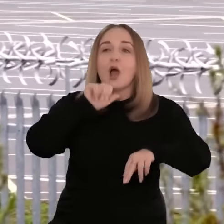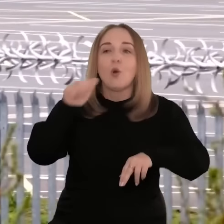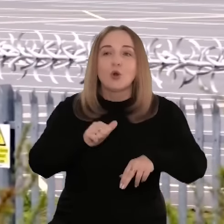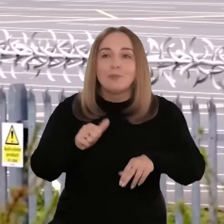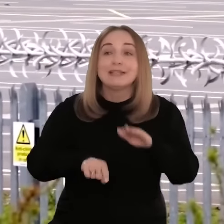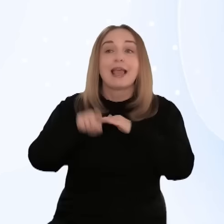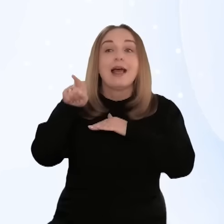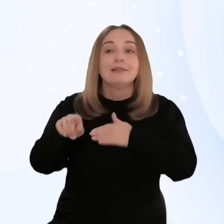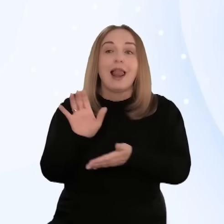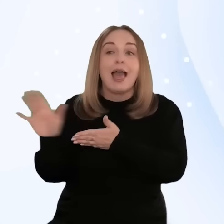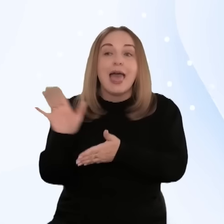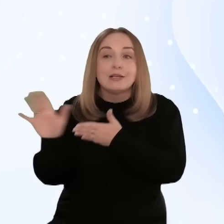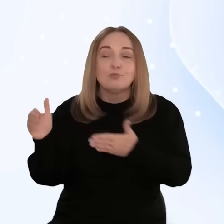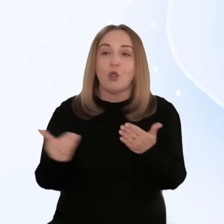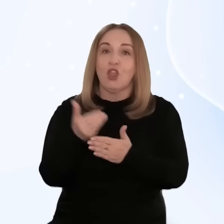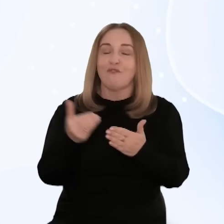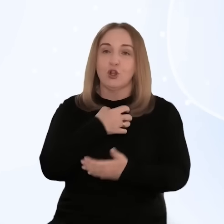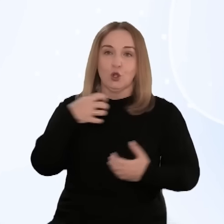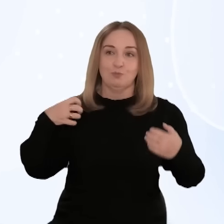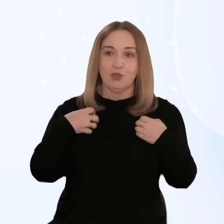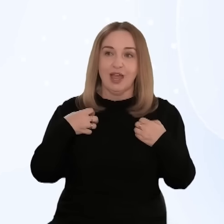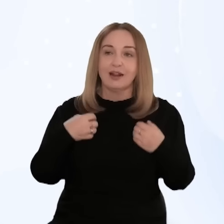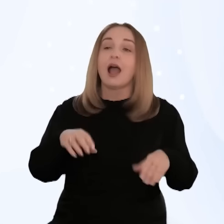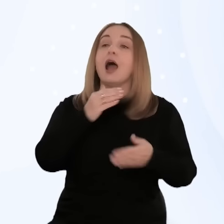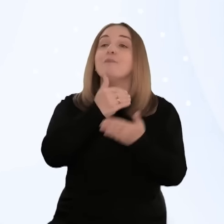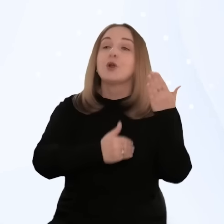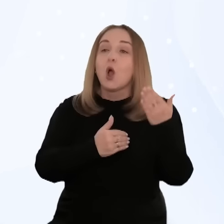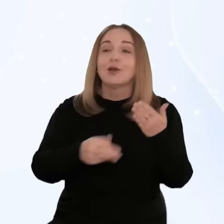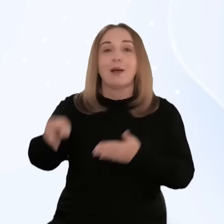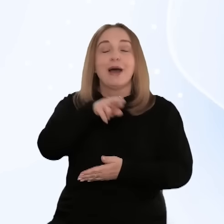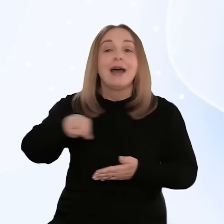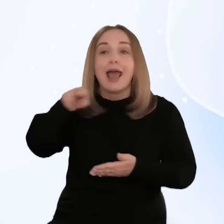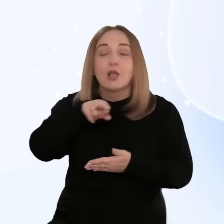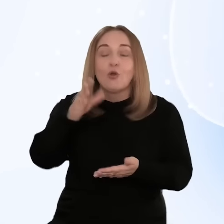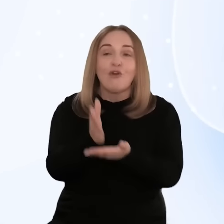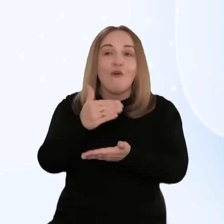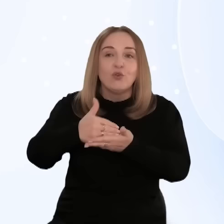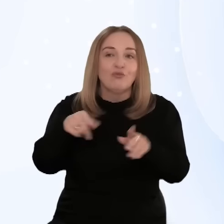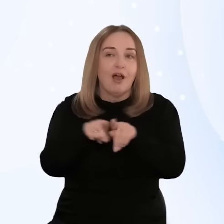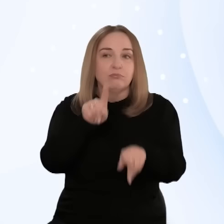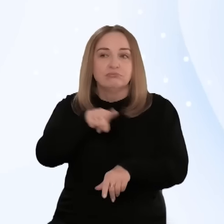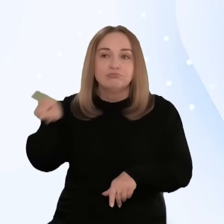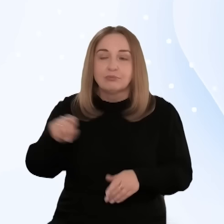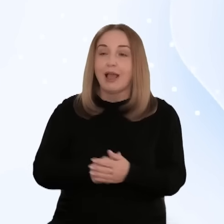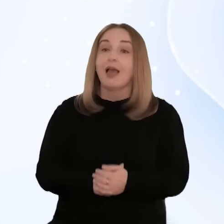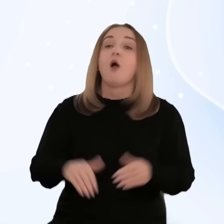na wsparcie z programu krajowego "Fundusze Europejskie dla Nowoczesnej Gospodarki" i programów regionalnych